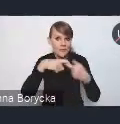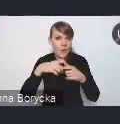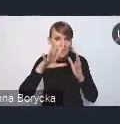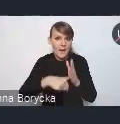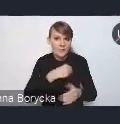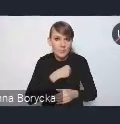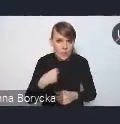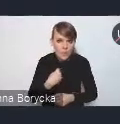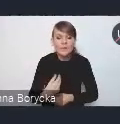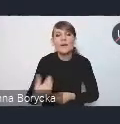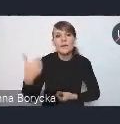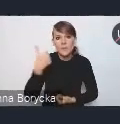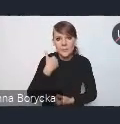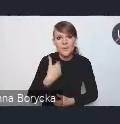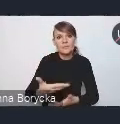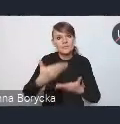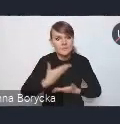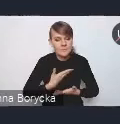również pakiet rekomendacji,